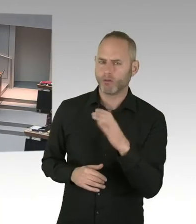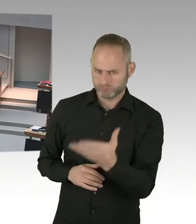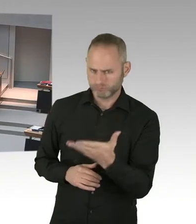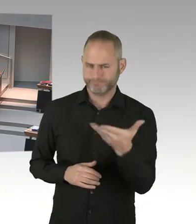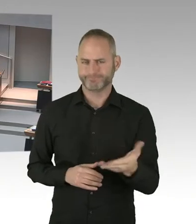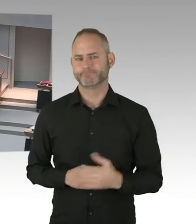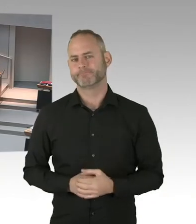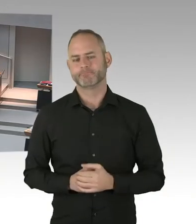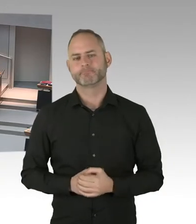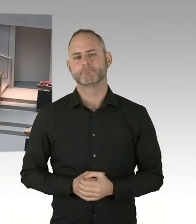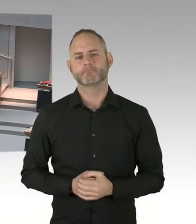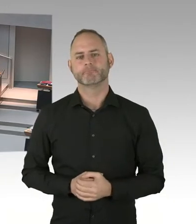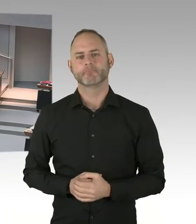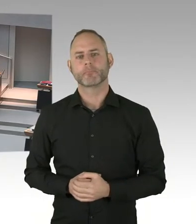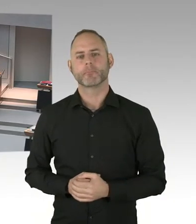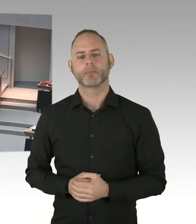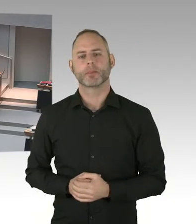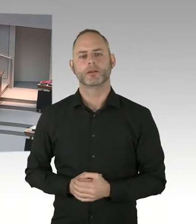Verfassungsgerichtsrechtsprechung gibt.